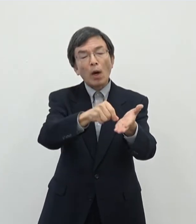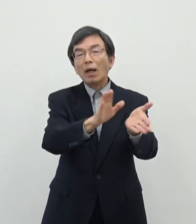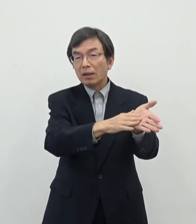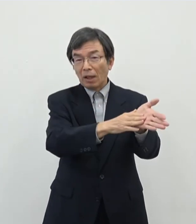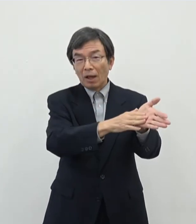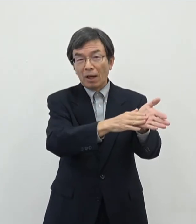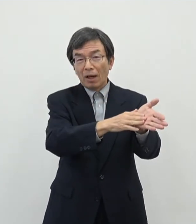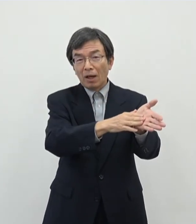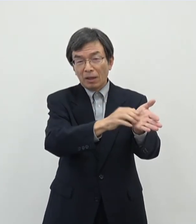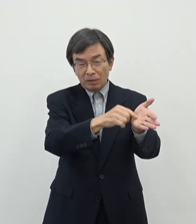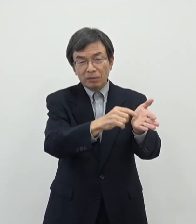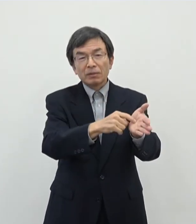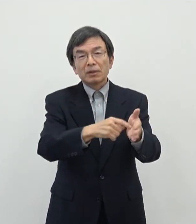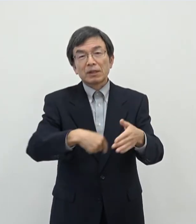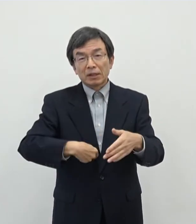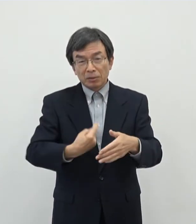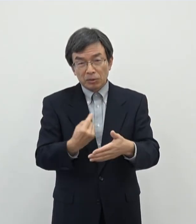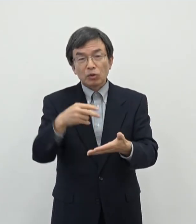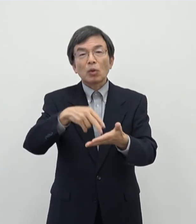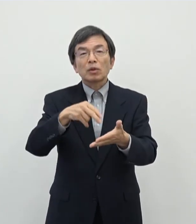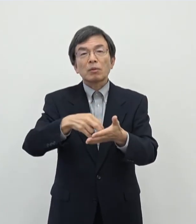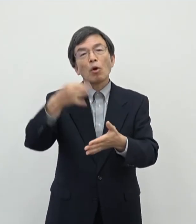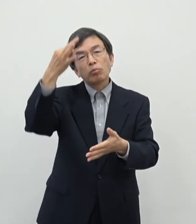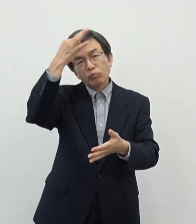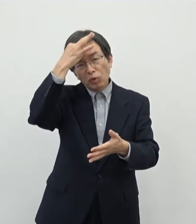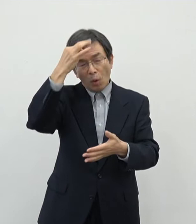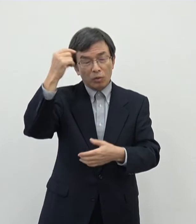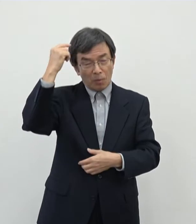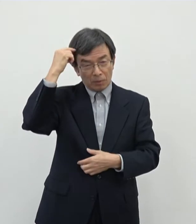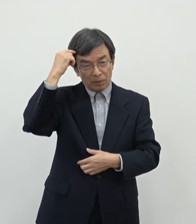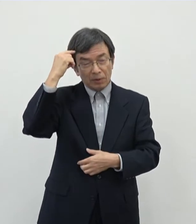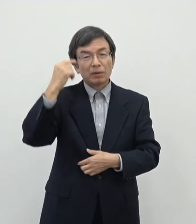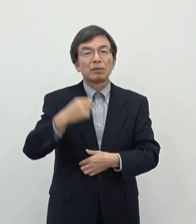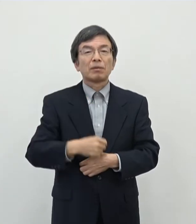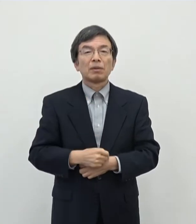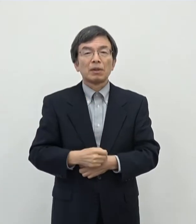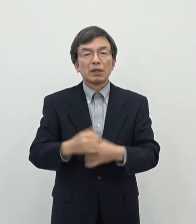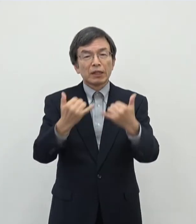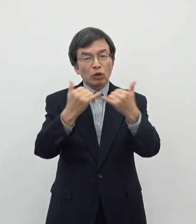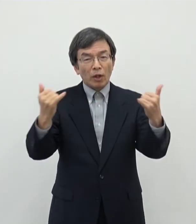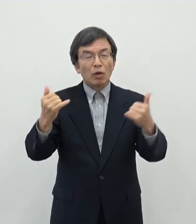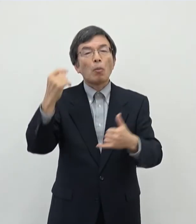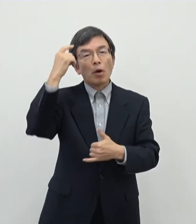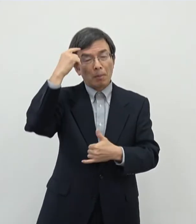かなりご自身自他共に認める芸術活動されている方ということだと思いますがあの